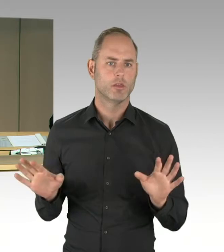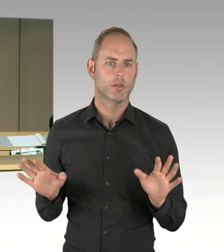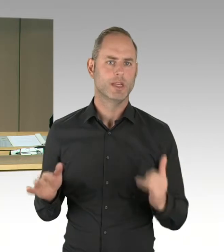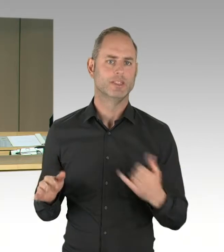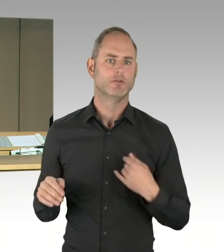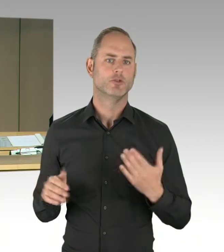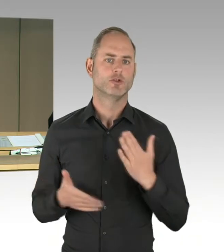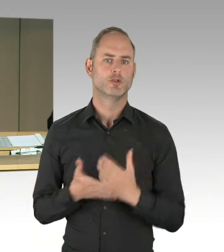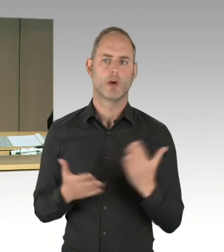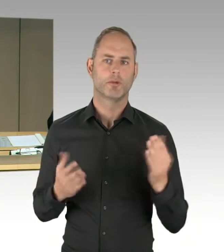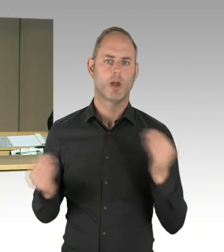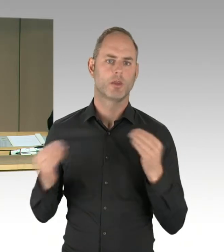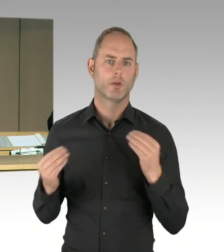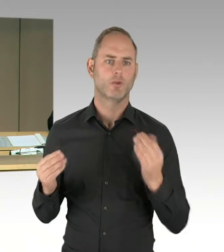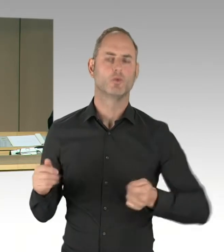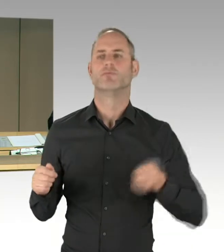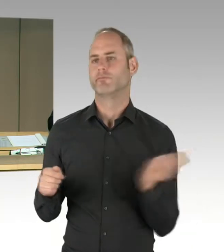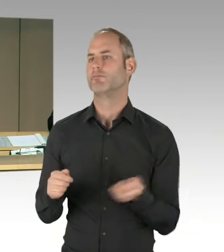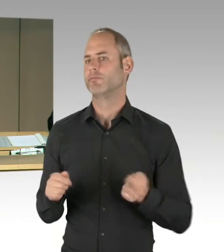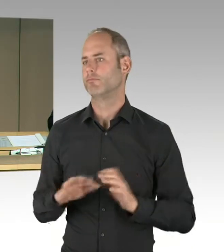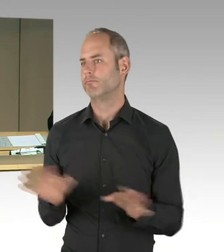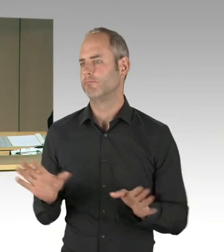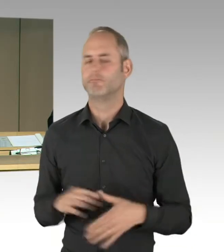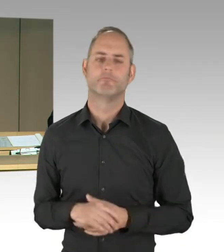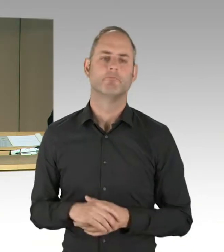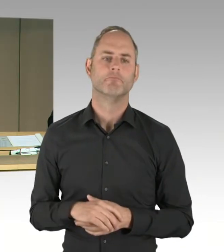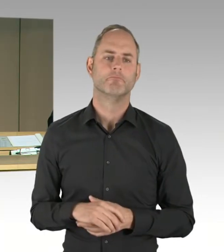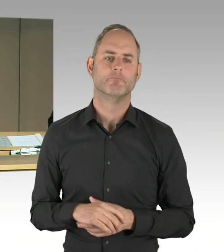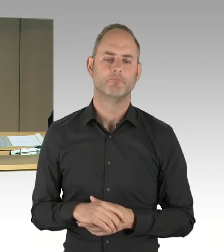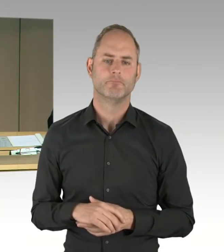(Gong)